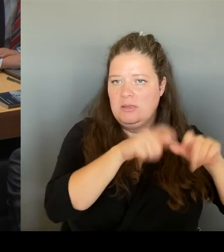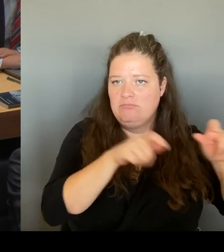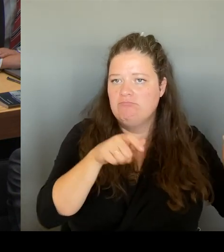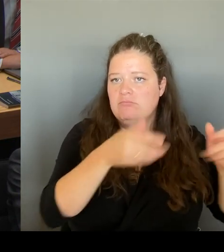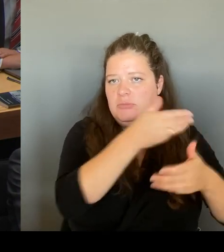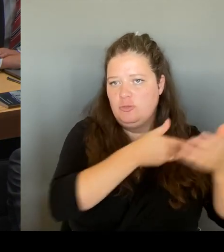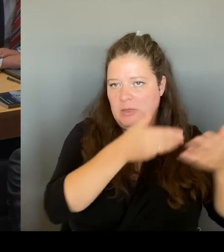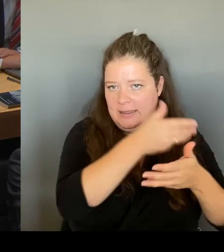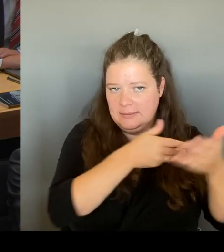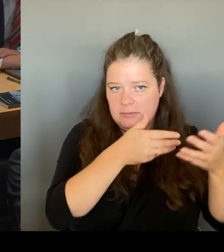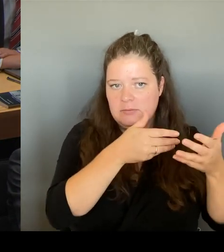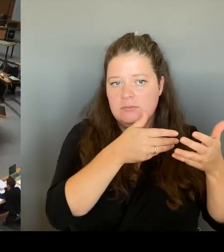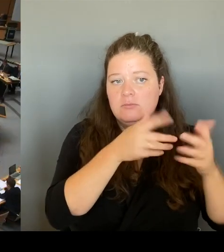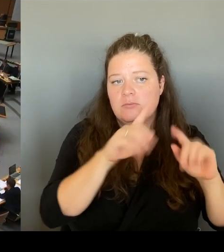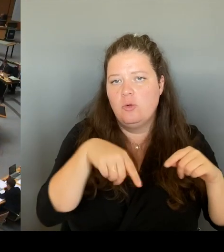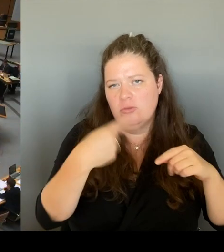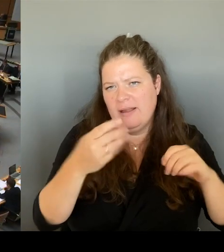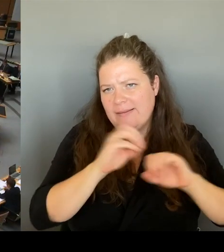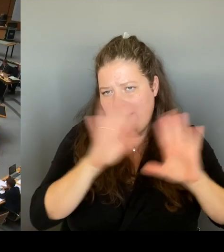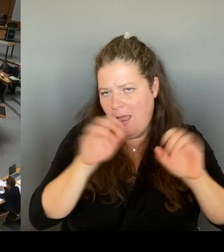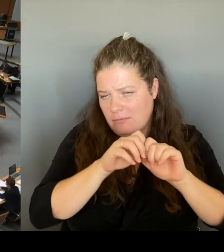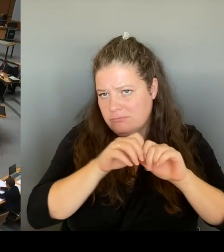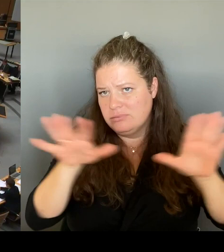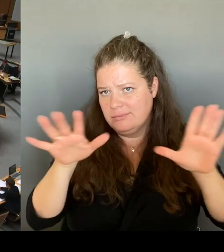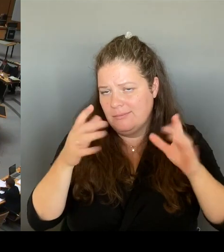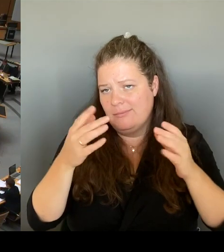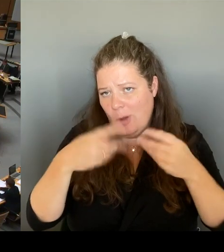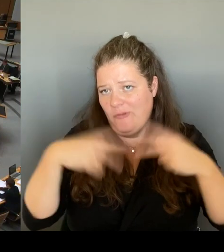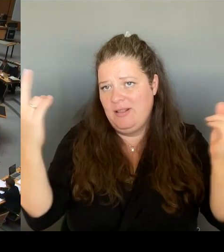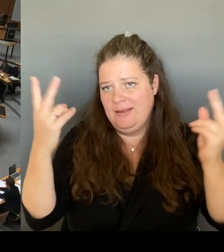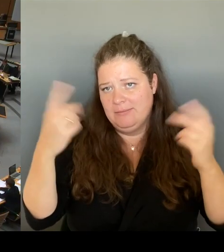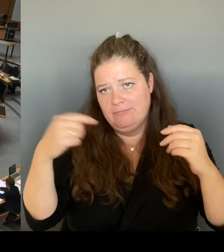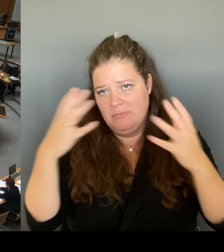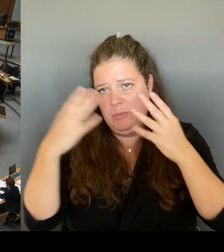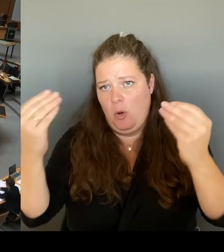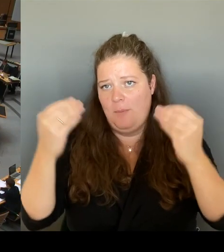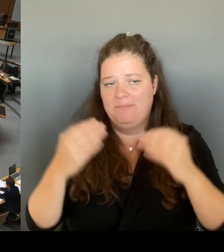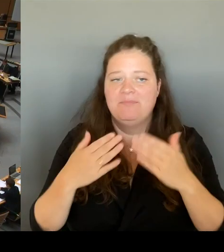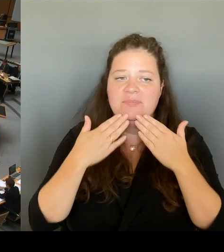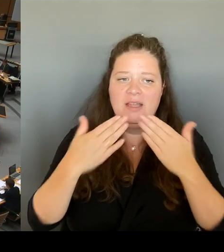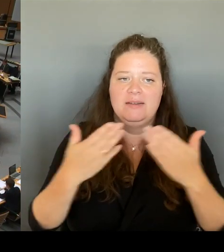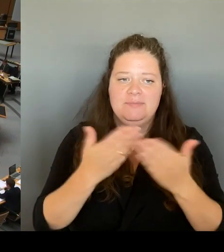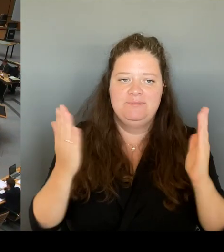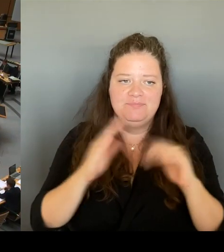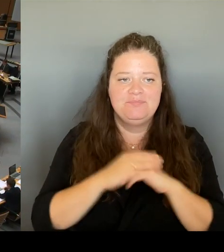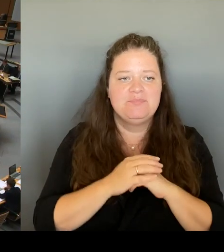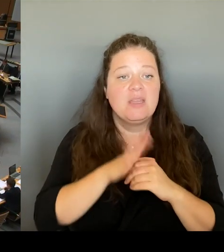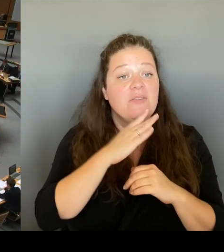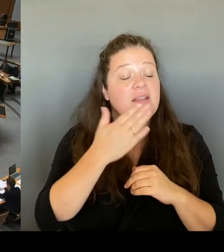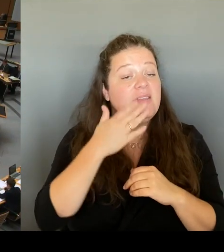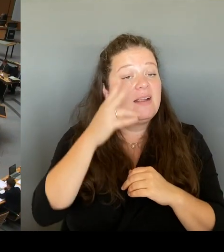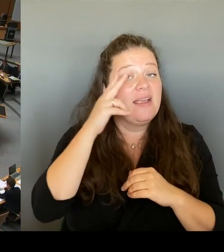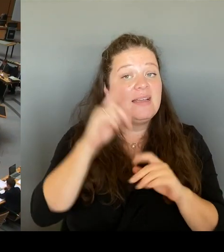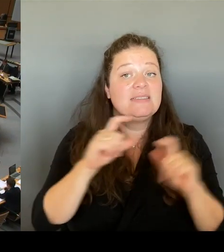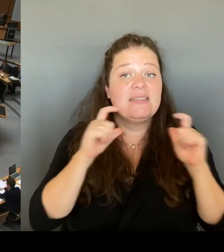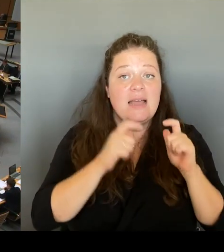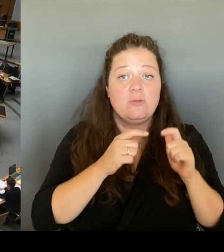Dankeschön. (Rednerwechsel) Vielen Dank, Herr Senator. Herr Kollege Otto, möchten Sie nachfragen?(Rednerwechsel) Ja Herr Senator. Danke für